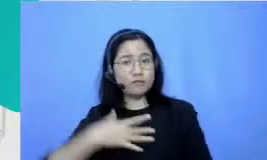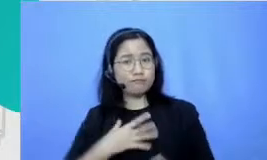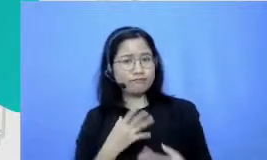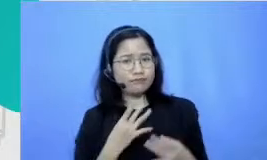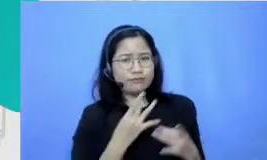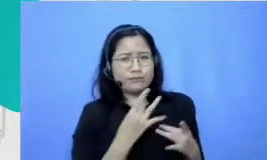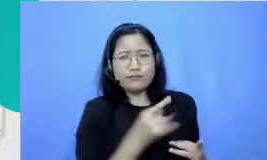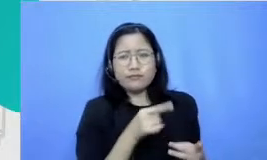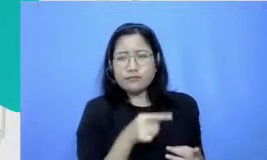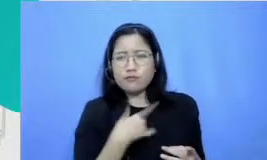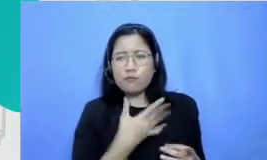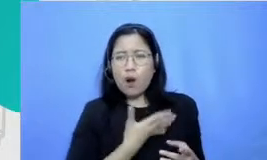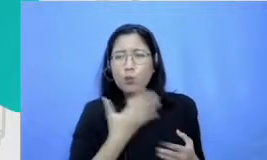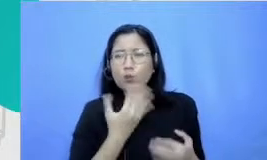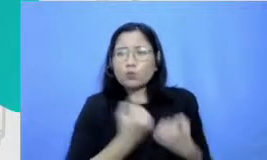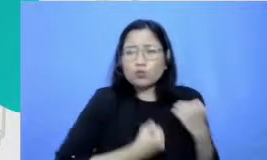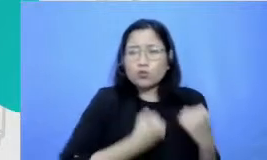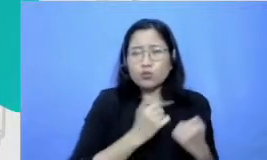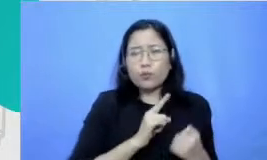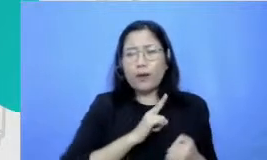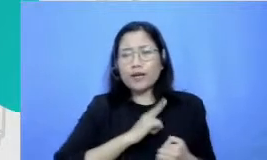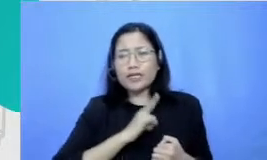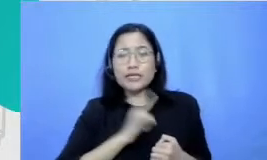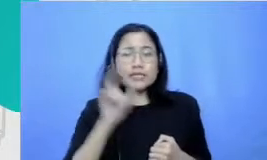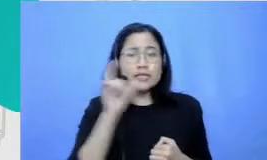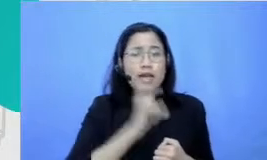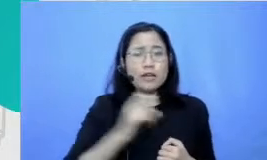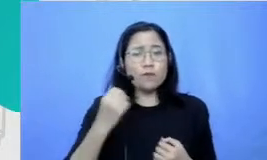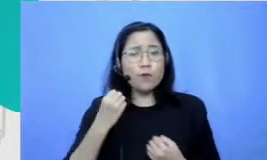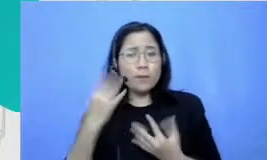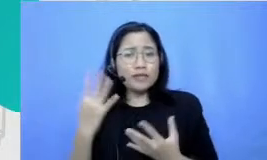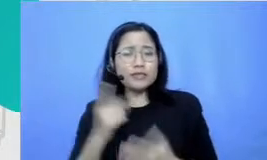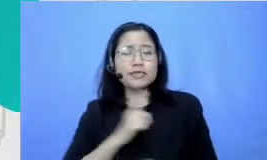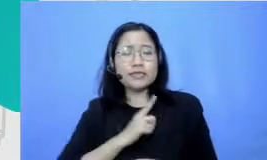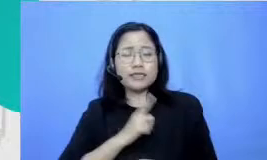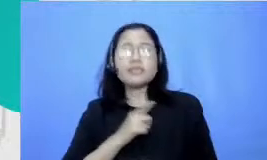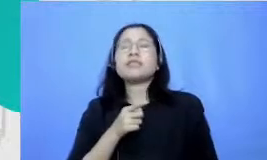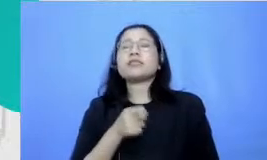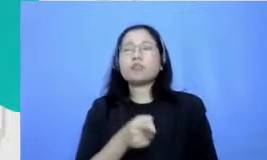juga Berusaha mandiri mencari informasi sendiri itu juga menurutku sesuatu yang yang perlu jadi